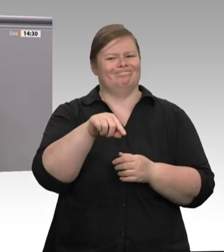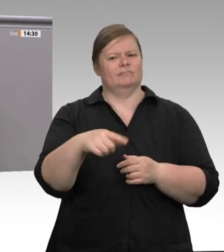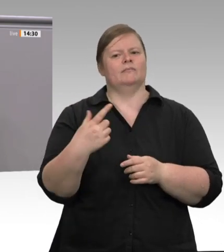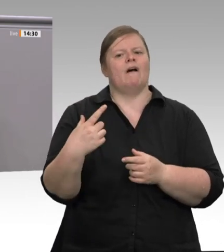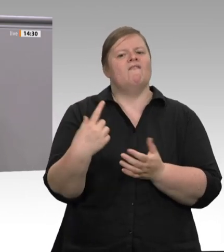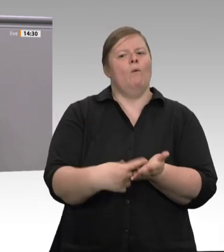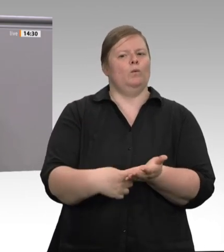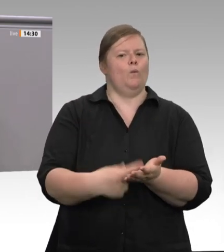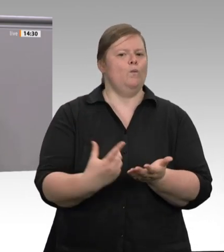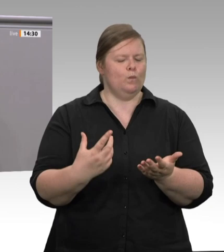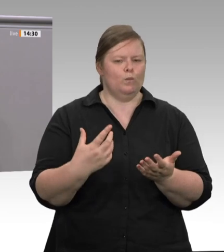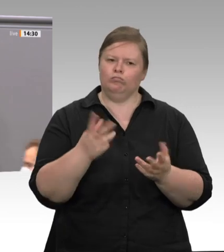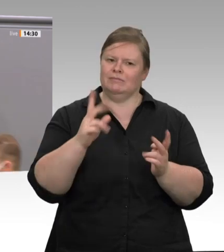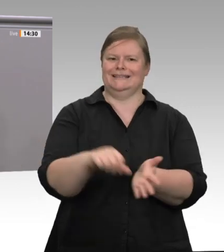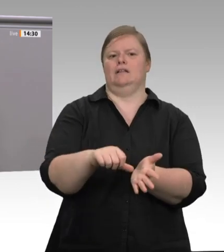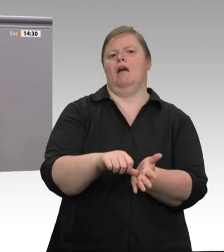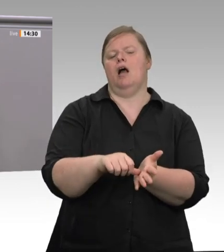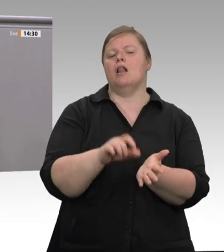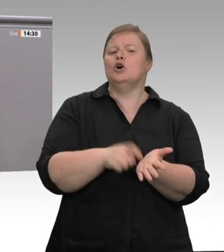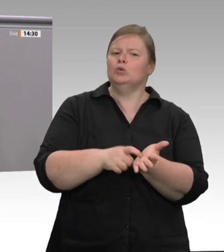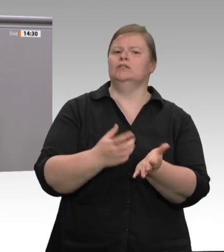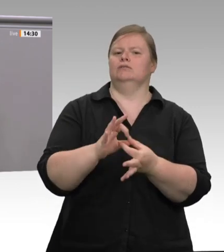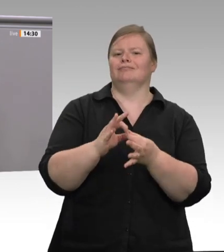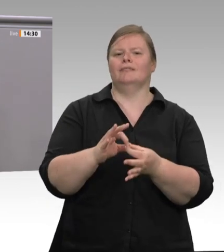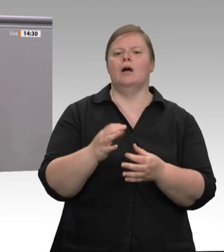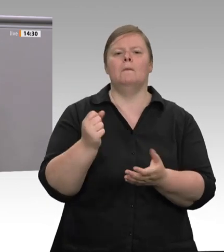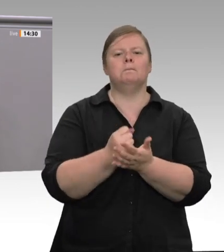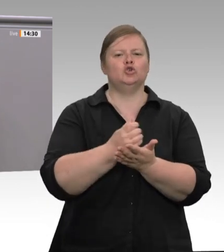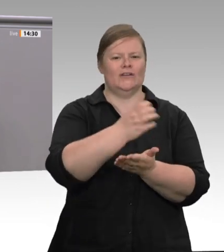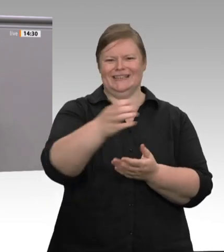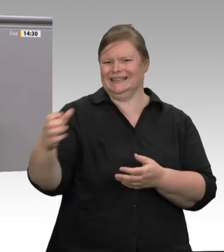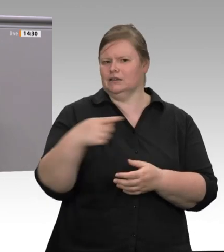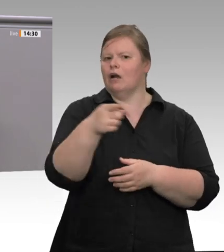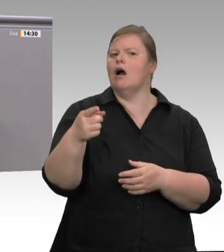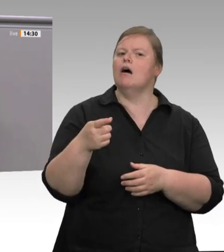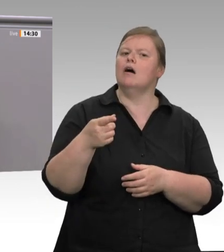über allem, über Arbeitsund Gesundheitsschutz. Eben deshalb sind heute die 1 500 Beschäftigten